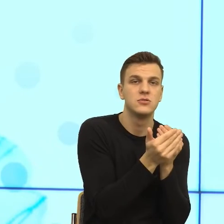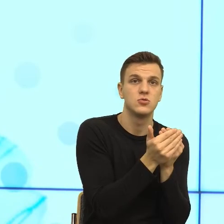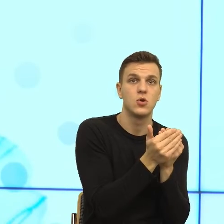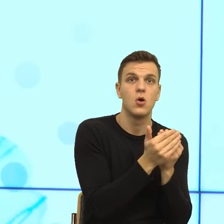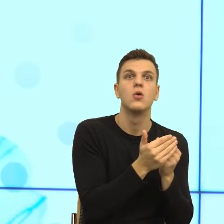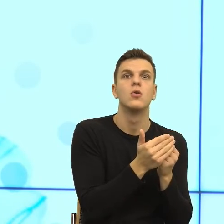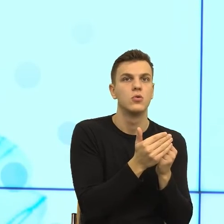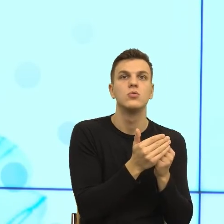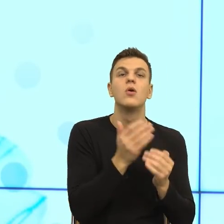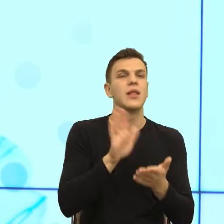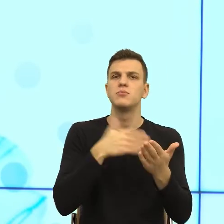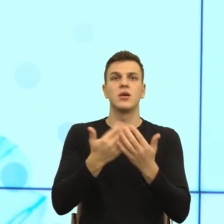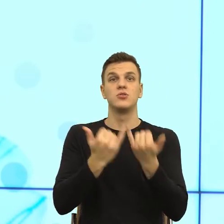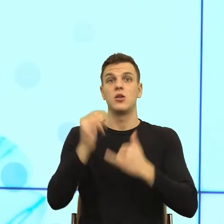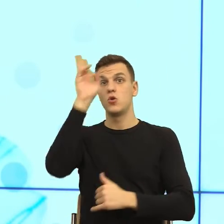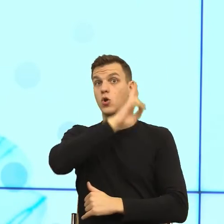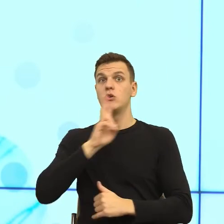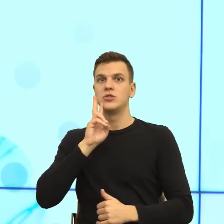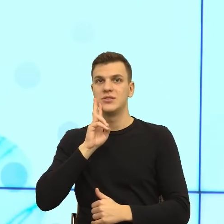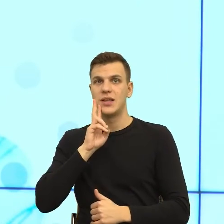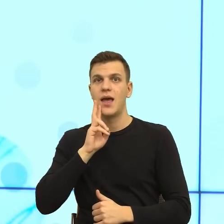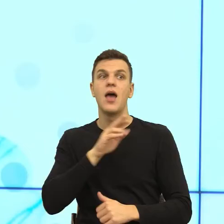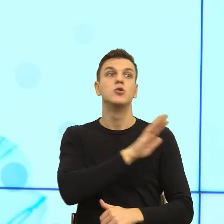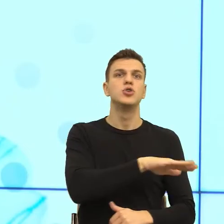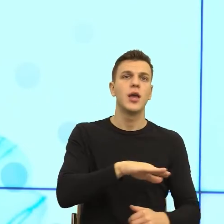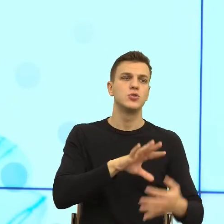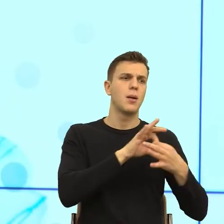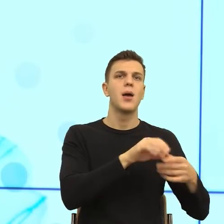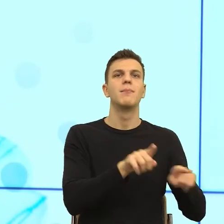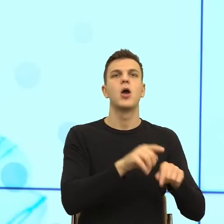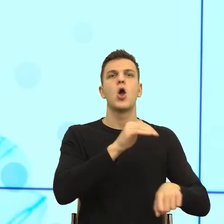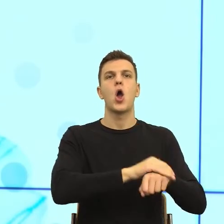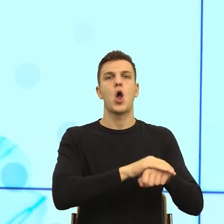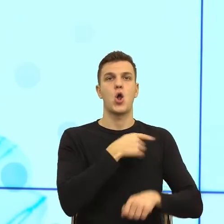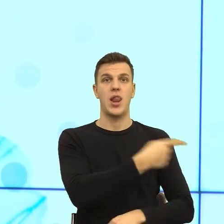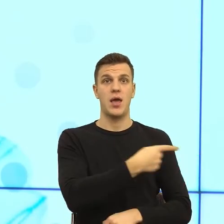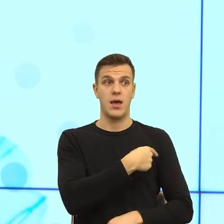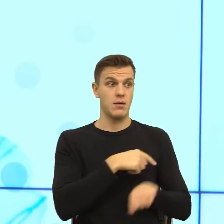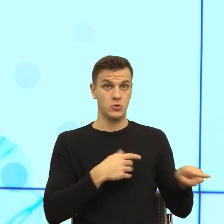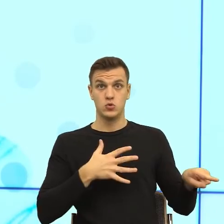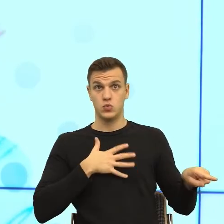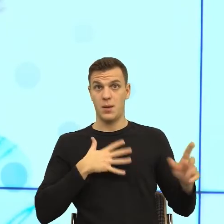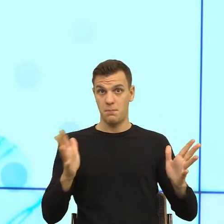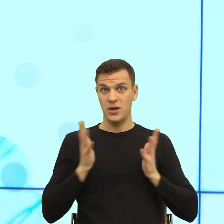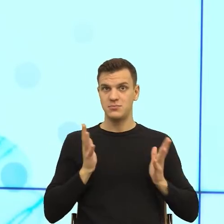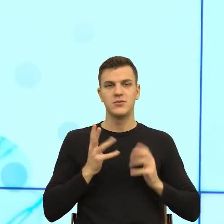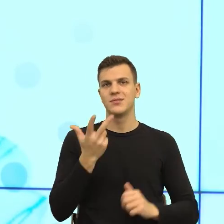dziecko nie czuje się bezpiecznie, kiedy się czujemy bezpiecznie, kiedy mamy jasne kryteria, a te kryteria są wyznaczane przez język.